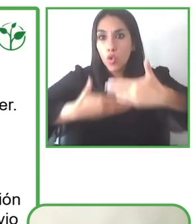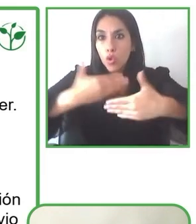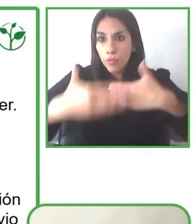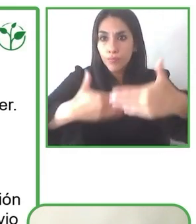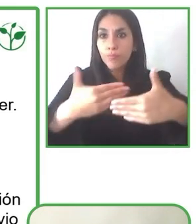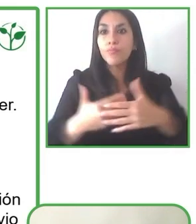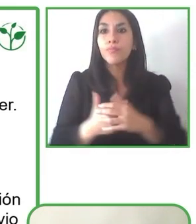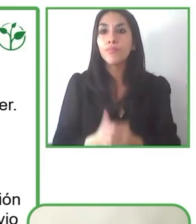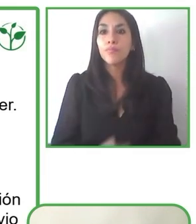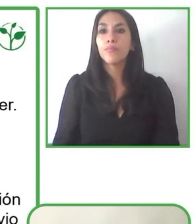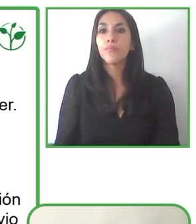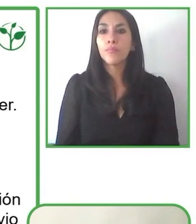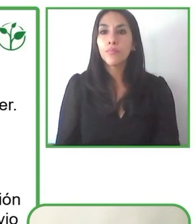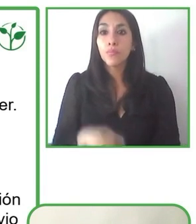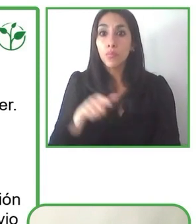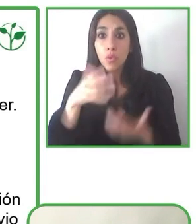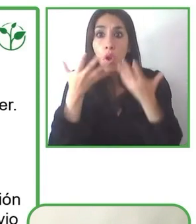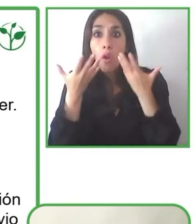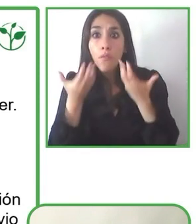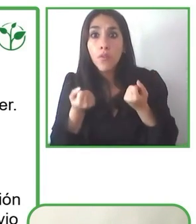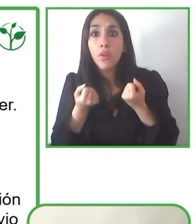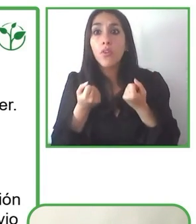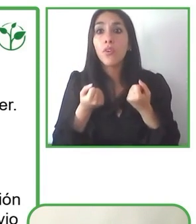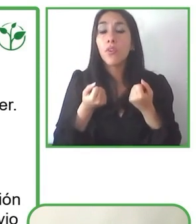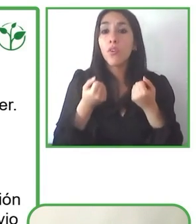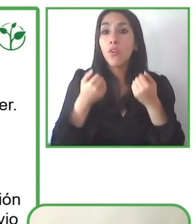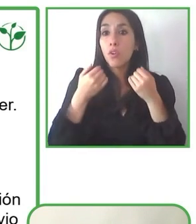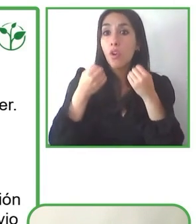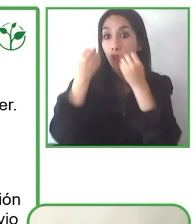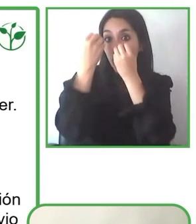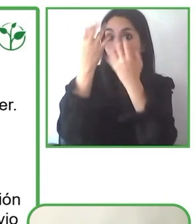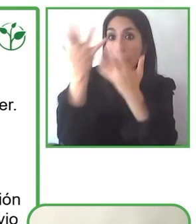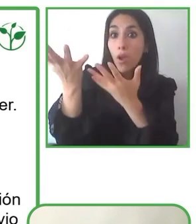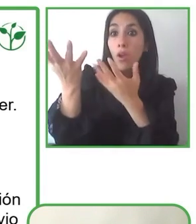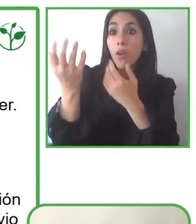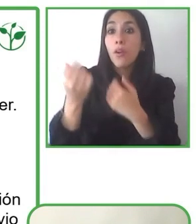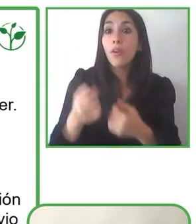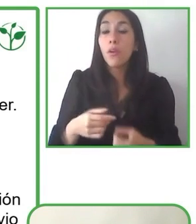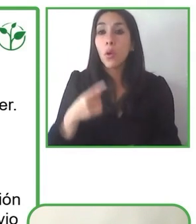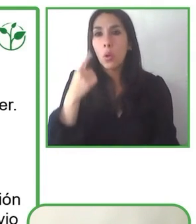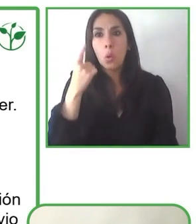Si bien hay países desarrollados que tienen su infraestructura más desarrollada y